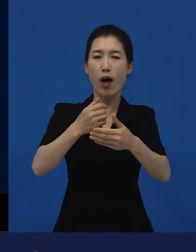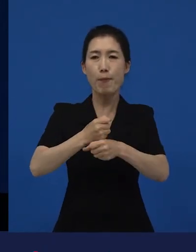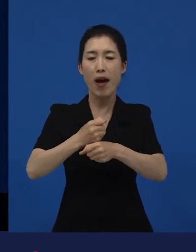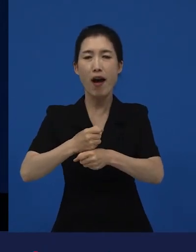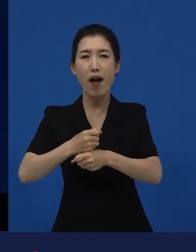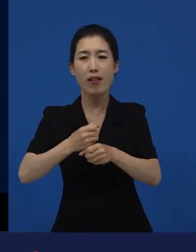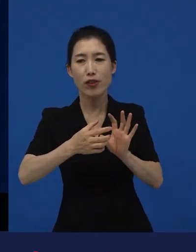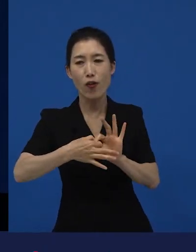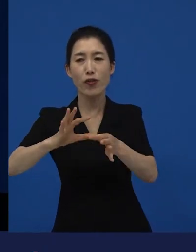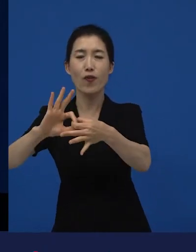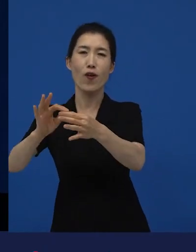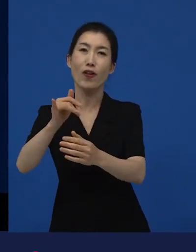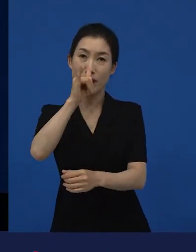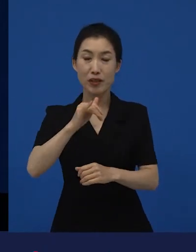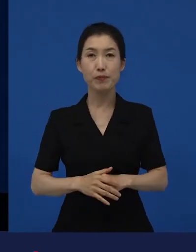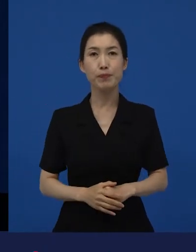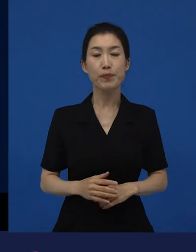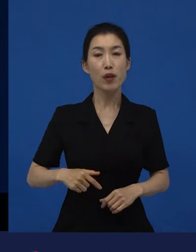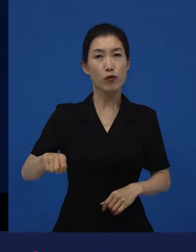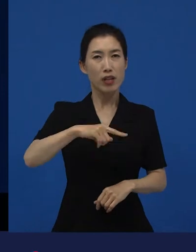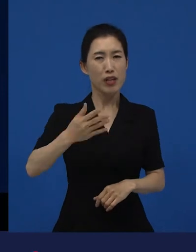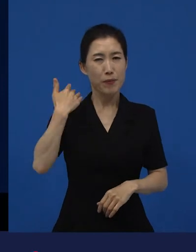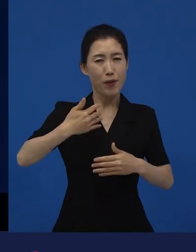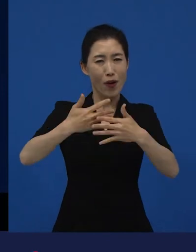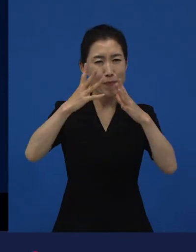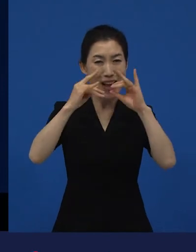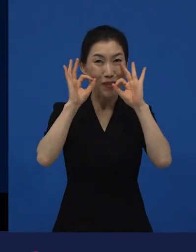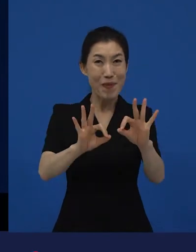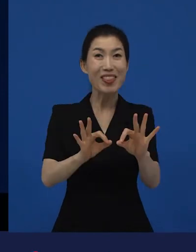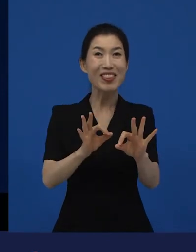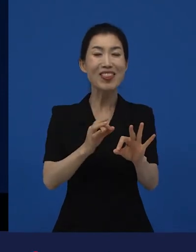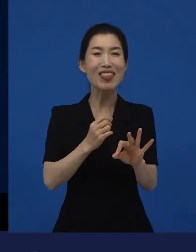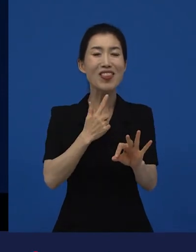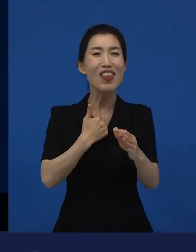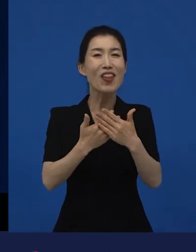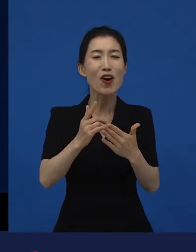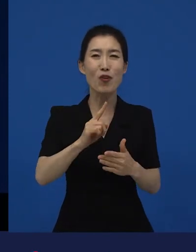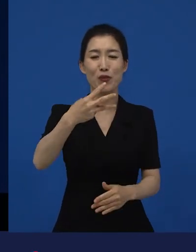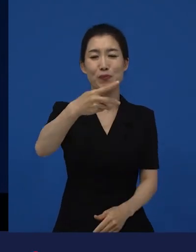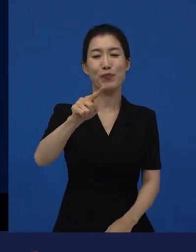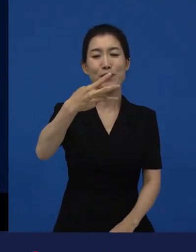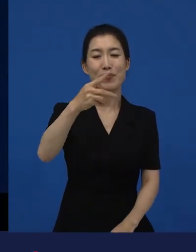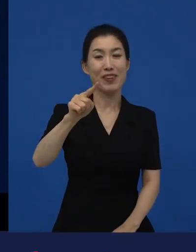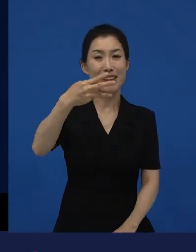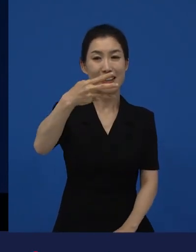저희가 굉장히 많이 봤던 걸로 이미 통계상으로 나와 있는 랄까